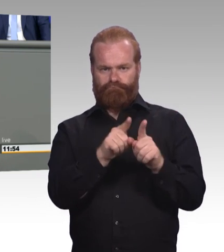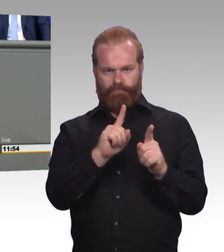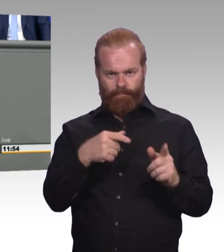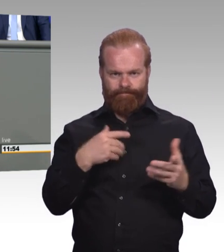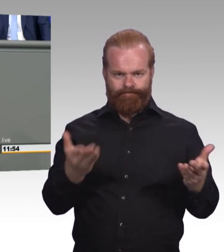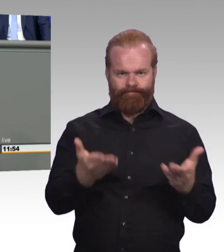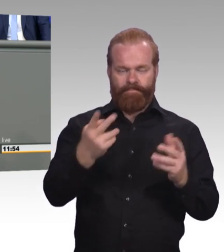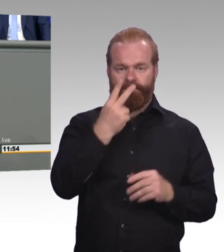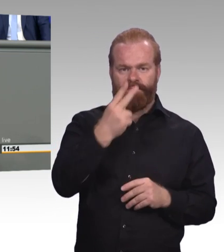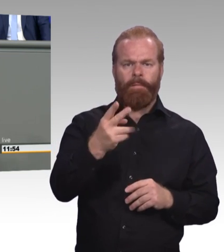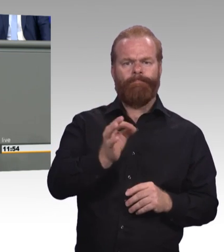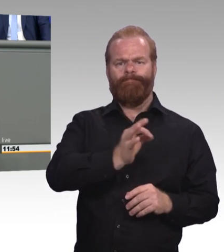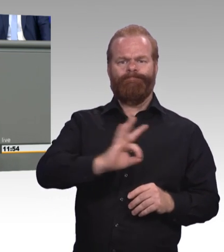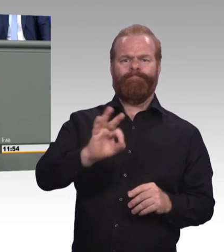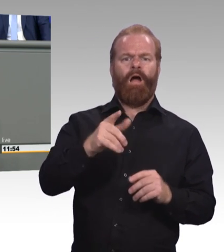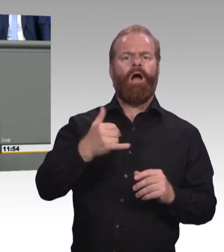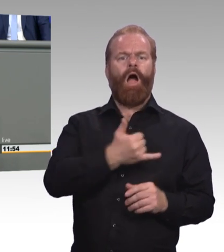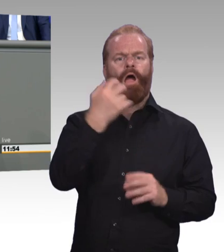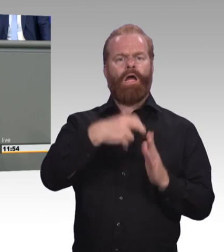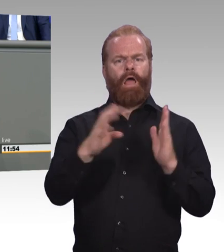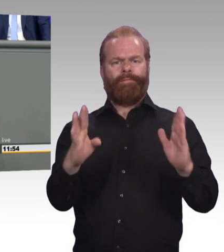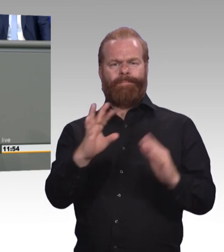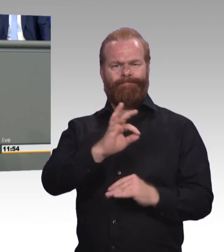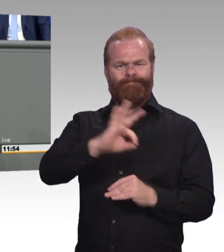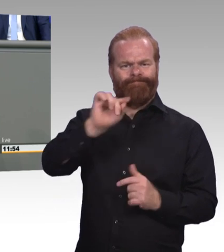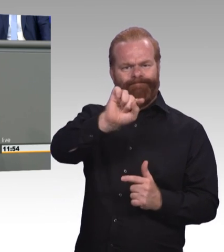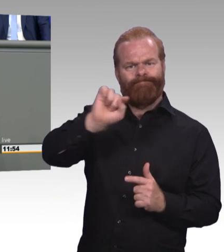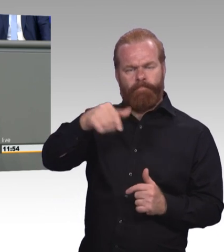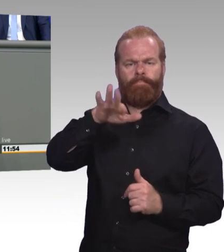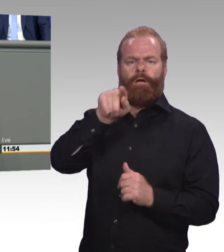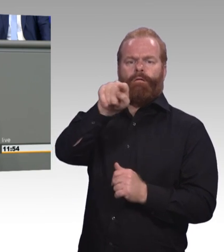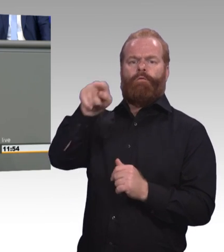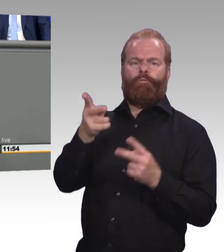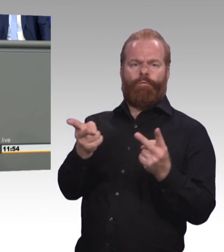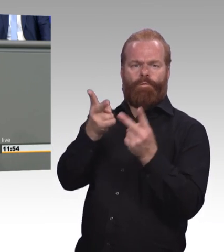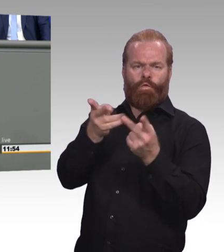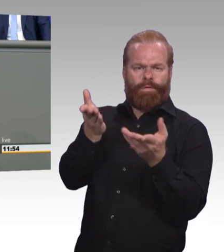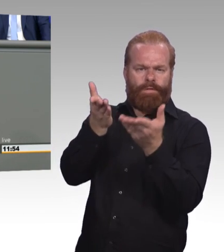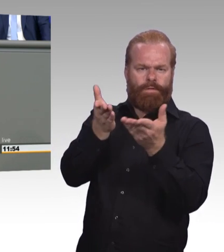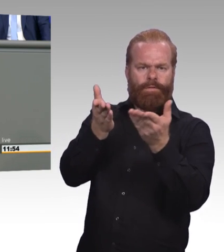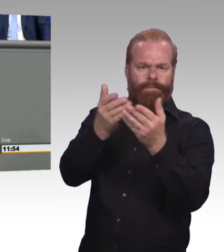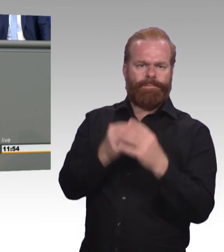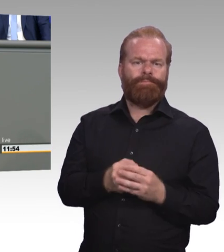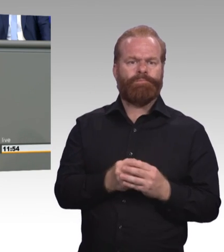sondern konkrete, passgenaue Aufstiegsperspektiven für jeden. (Beifall) Es gibt viel zu tun, belassen Sie es also bitte nicht